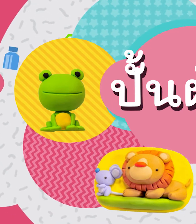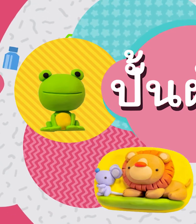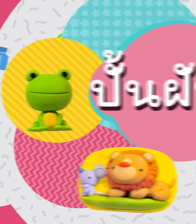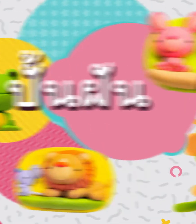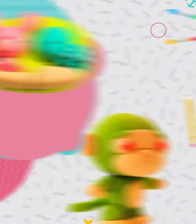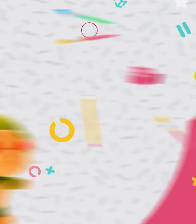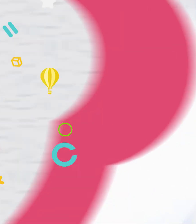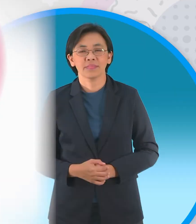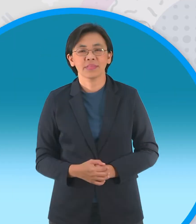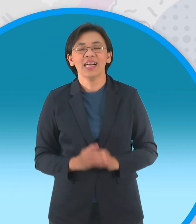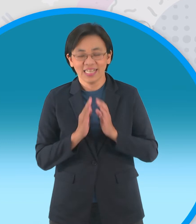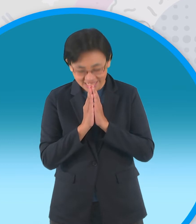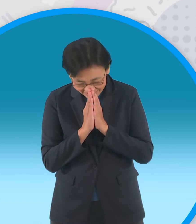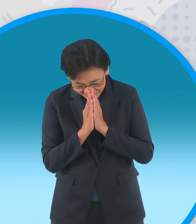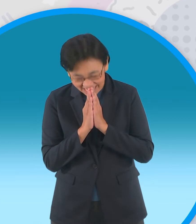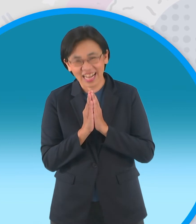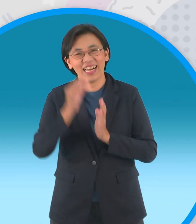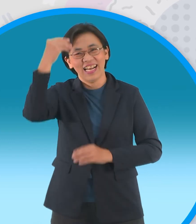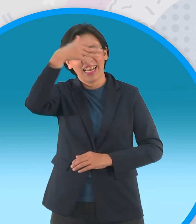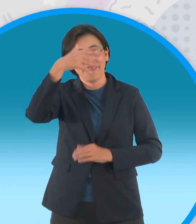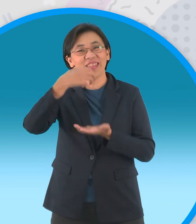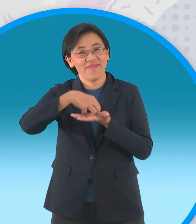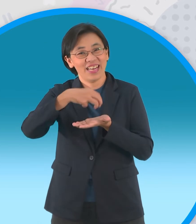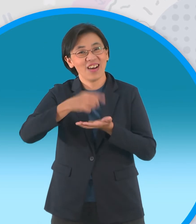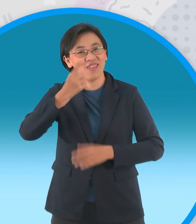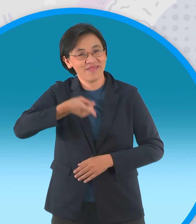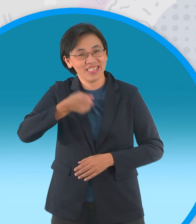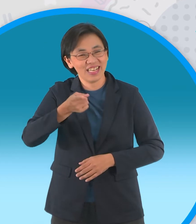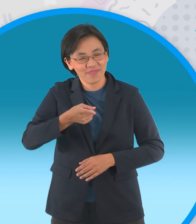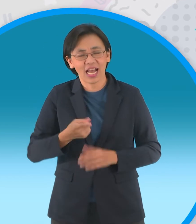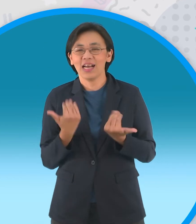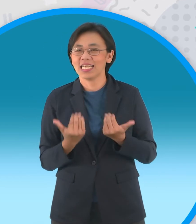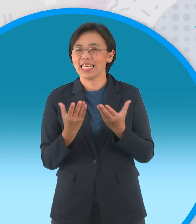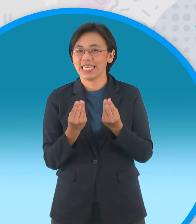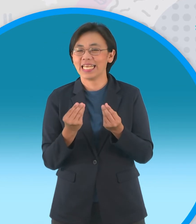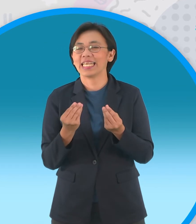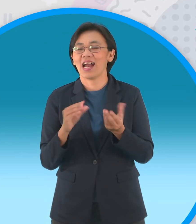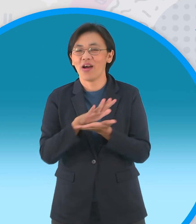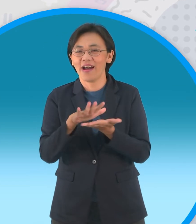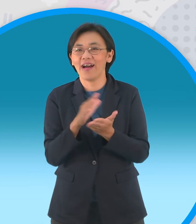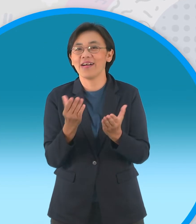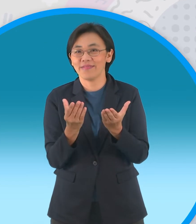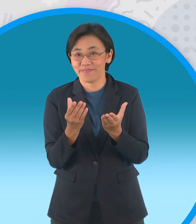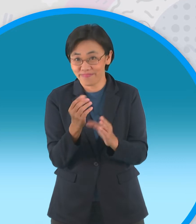สวัสดีครับพบกับพี่เอฟอีกแล้วในช่วงปั้น ฝันนะครับวันนี้น้องๆได้ชมนิทานเรื่อง